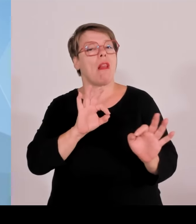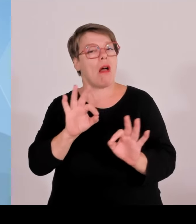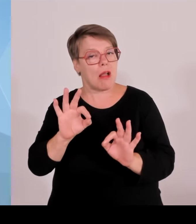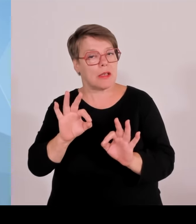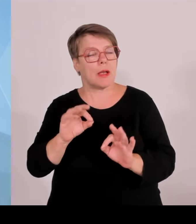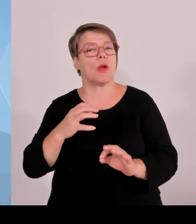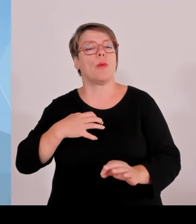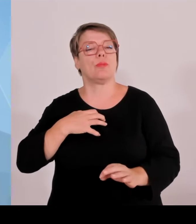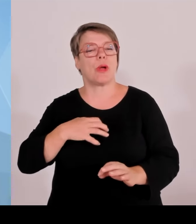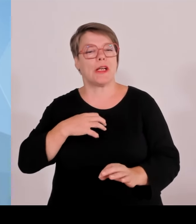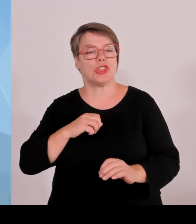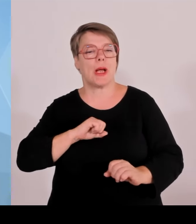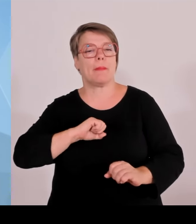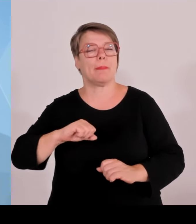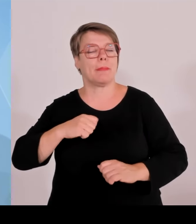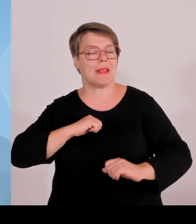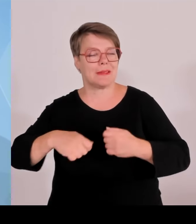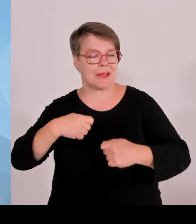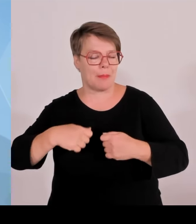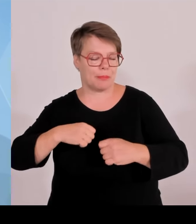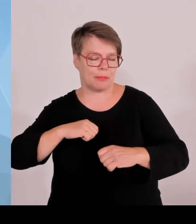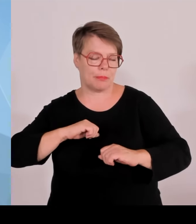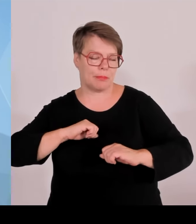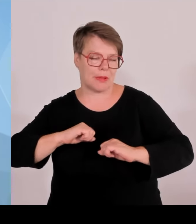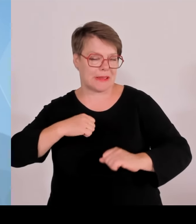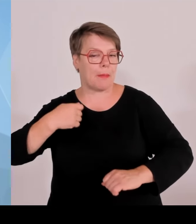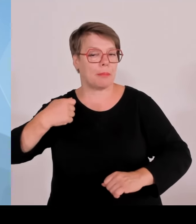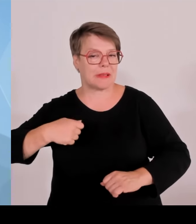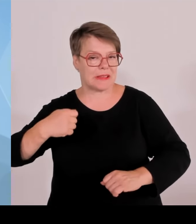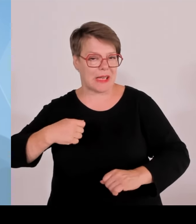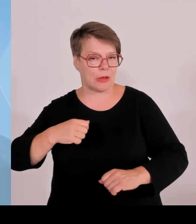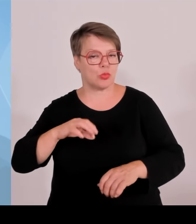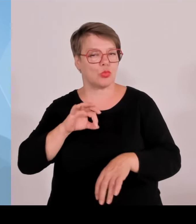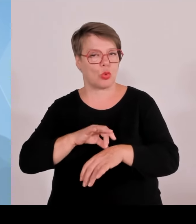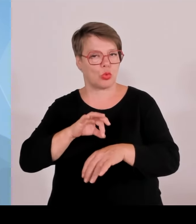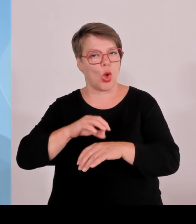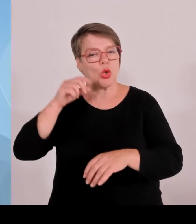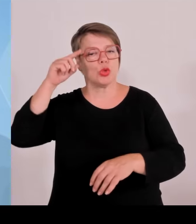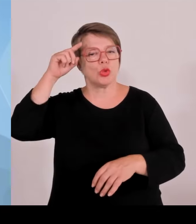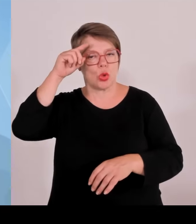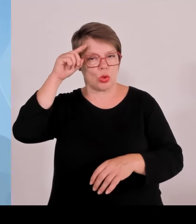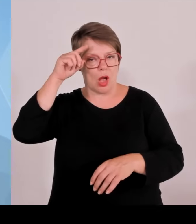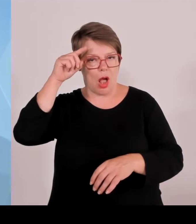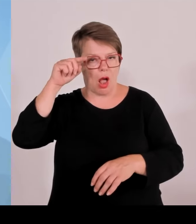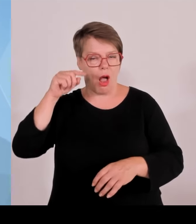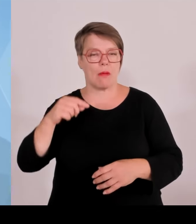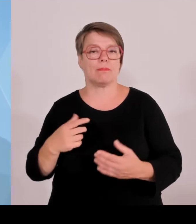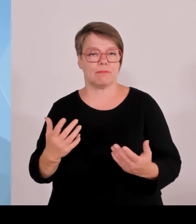also auch im Zuge der heutigen Sitzung, wurde wieder klar Bayern ist einfach ein internationaler Topstandort.